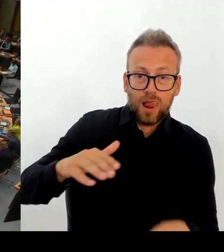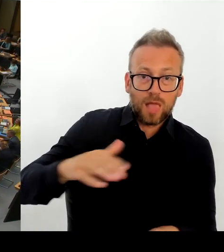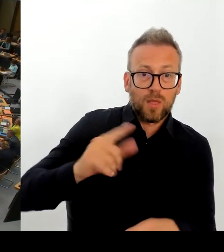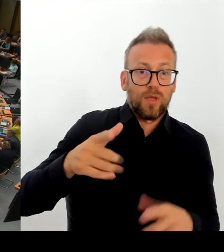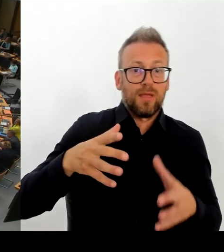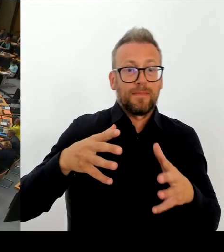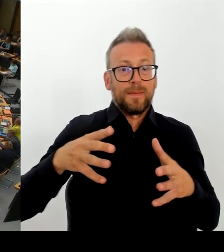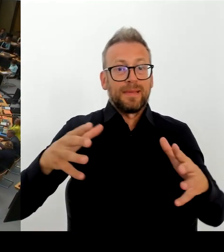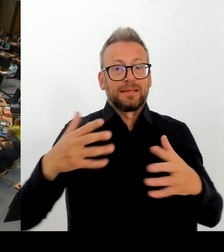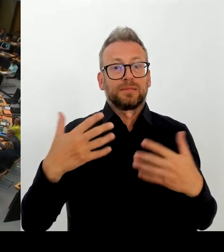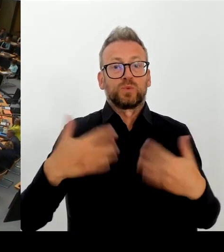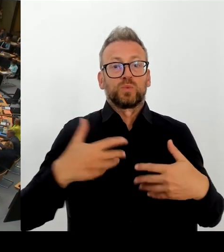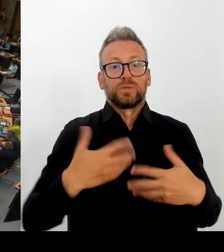(Rednerwechsel) Frau Senatorin Günther-Wünsch, bitte schön.